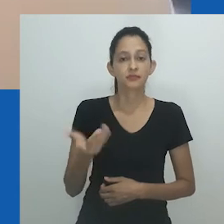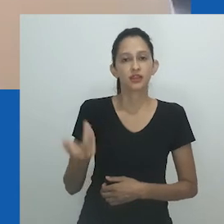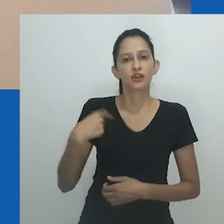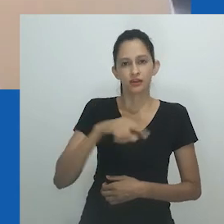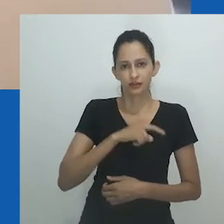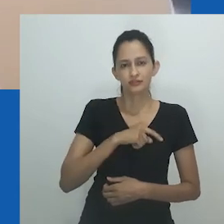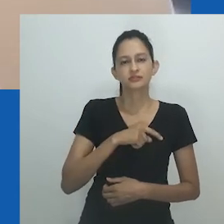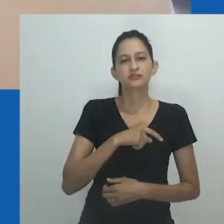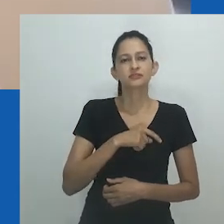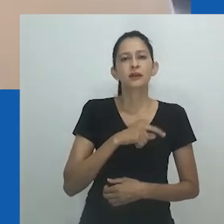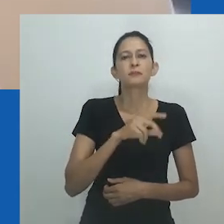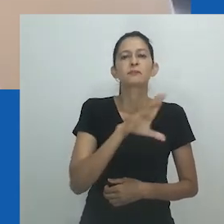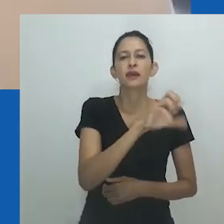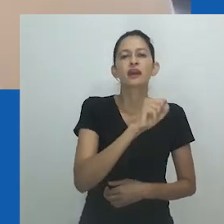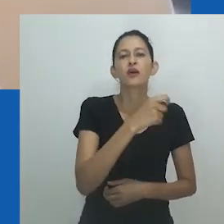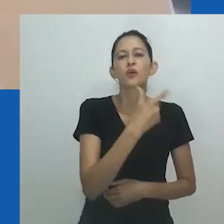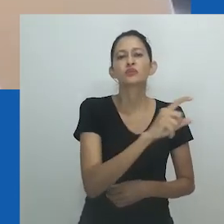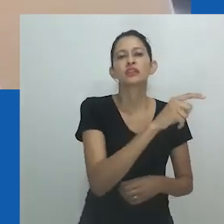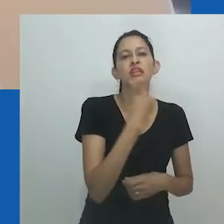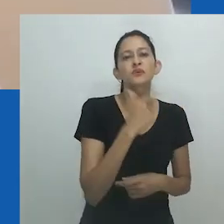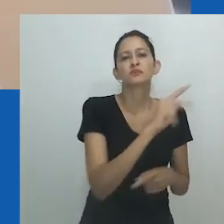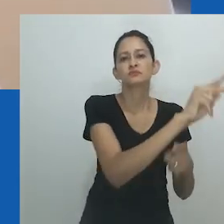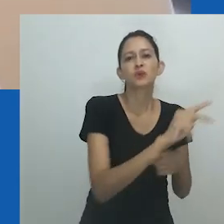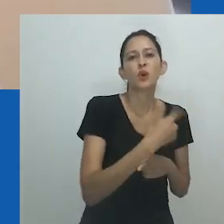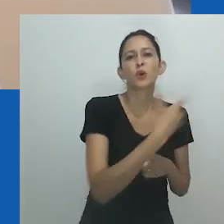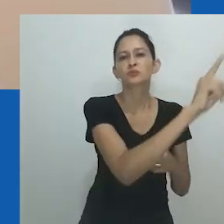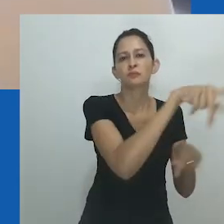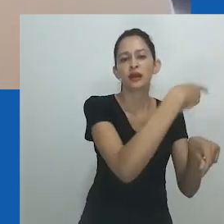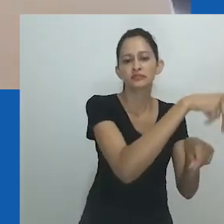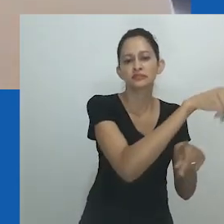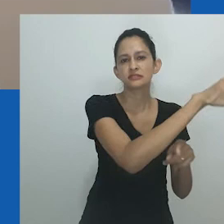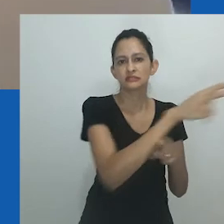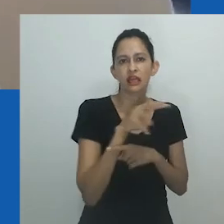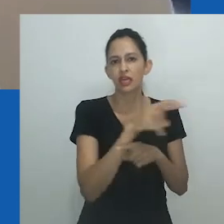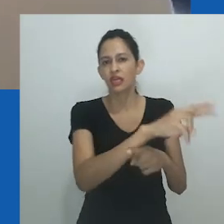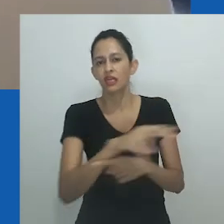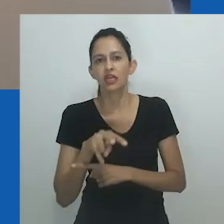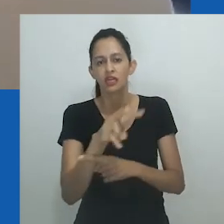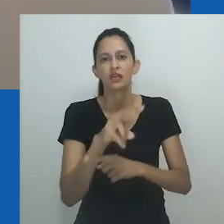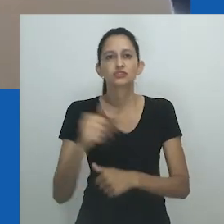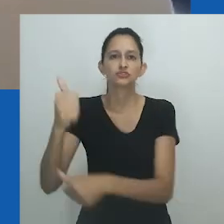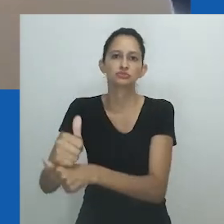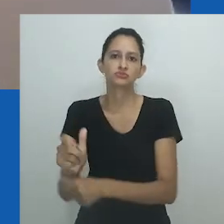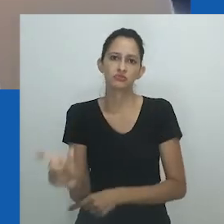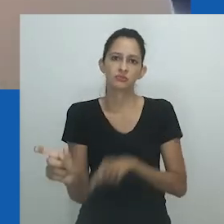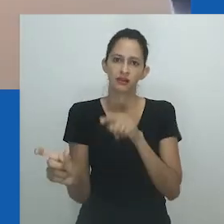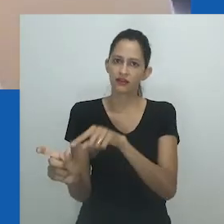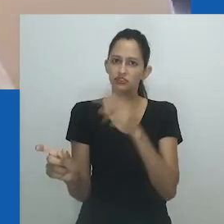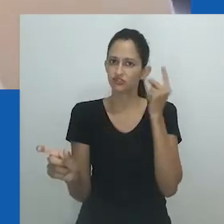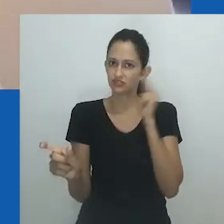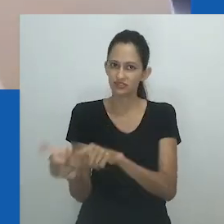Alguém é queer ou não é queer, é normativo ou é não normativo, e a corrida é para chegar a um desses lados.